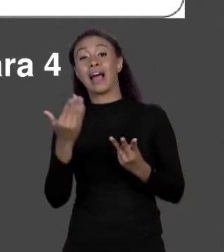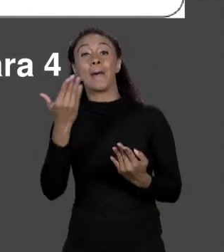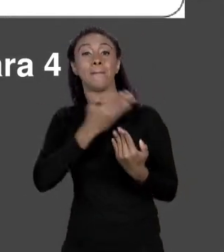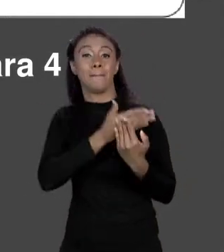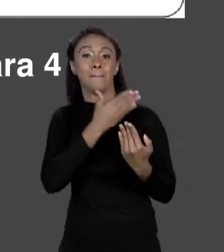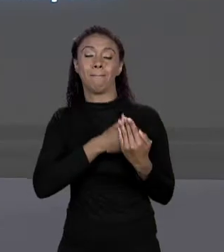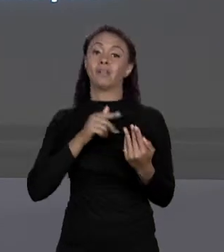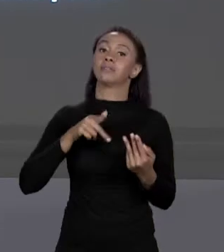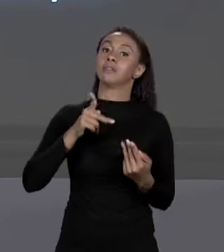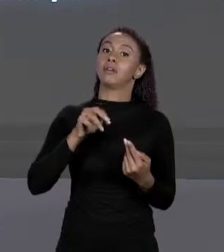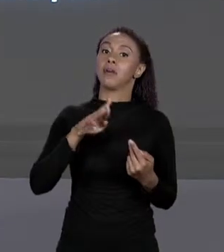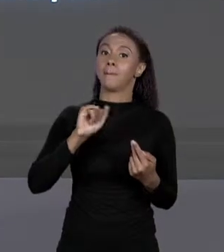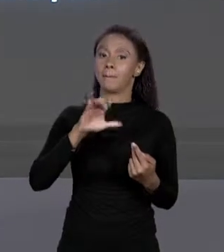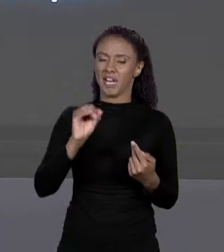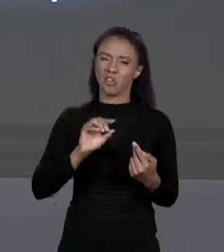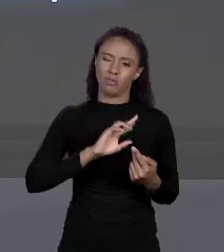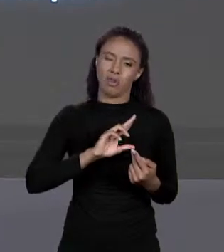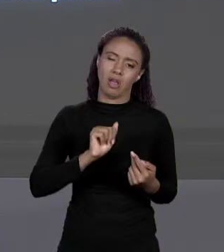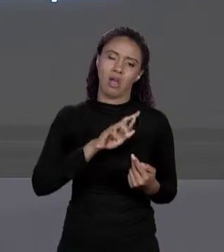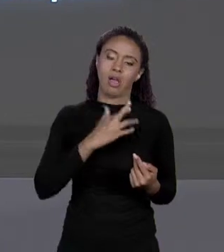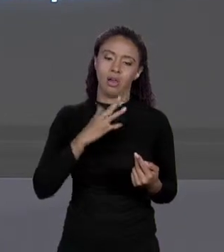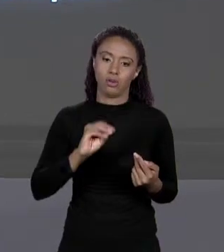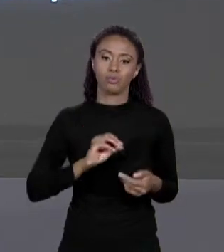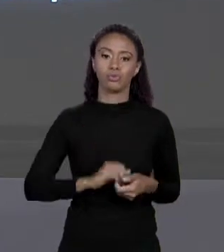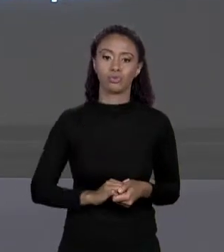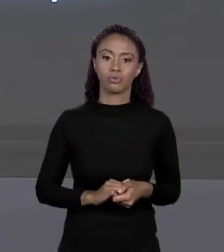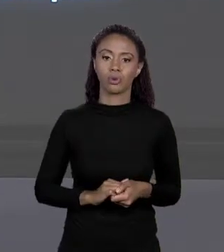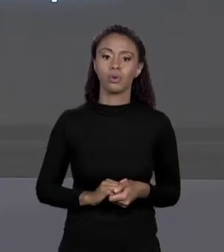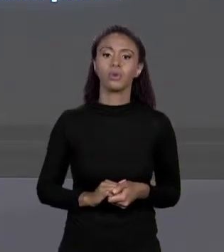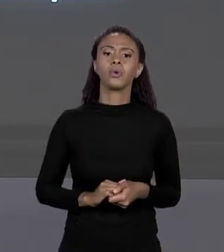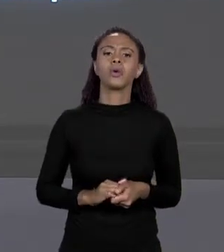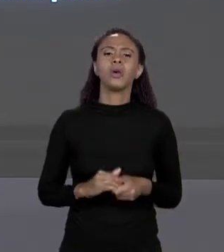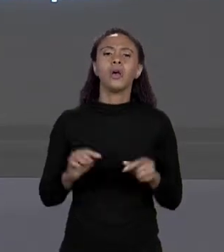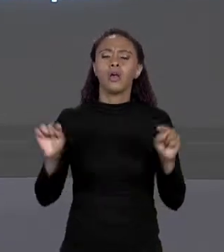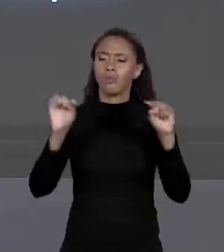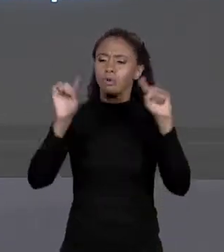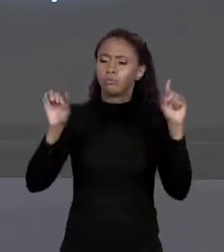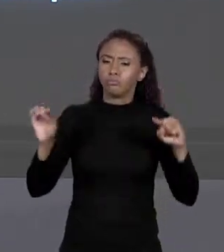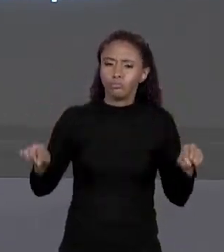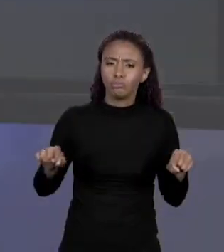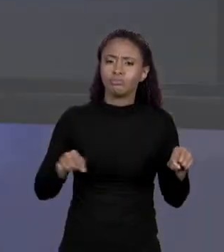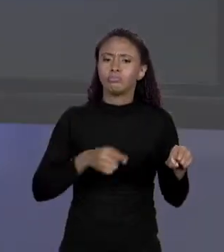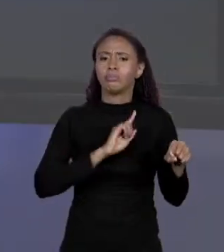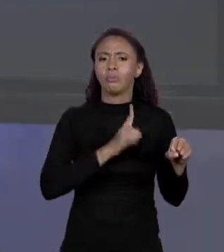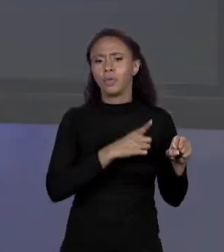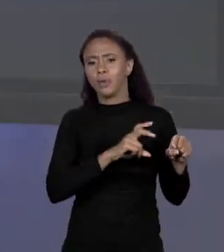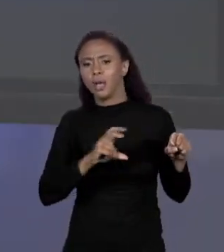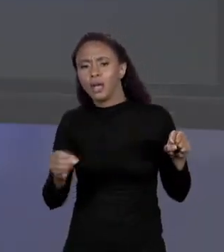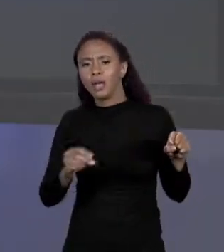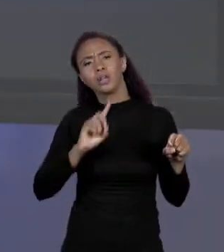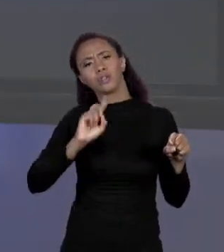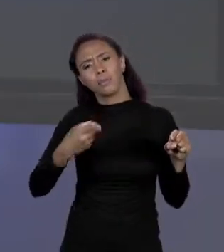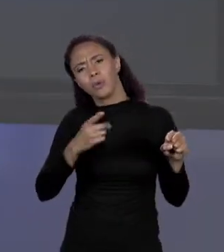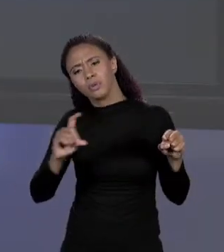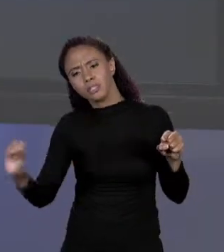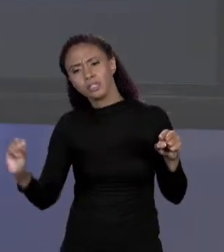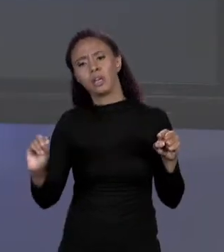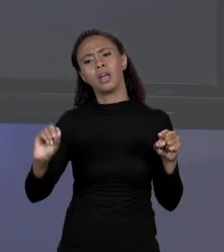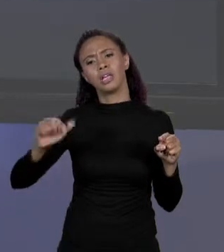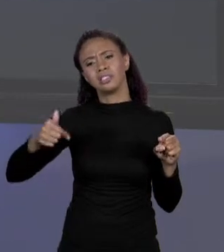1.500, 1.100, 750 E 500. COMO QUE ISSO FUNCIONA NA MEMÓRIA? AO ENCONTRAR ISSO O COMPILADOR VAI GERAR UM CÓDIGO PARA QUE